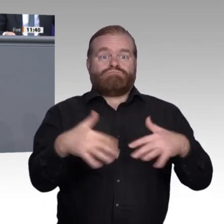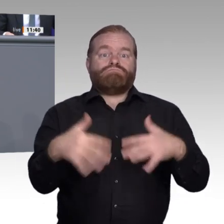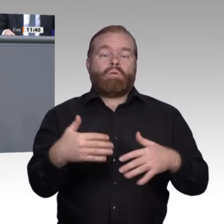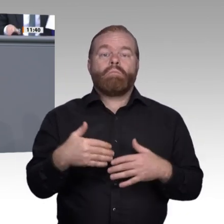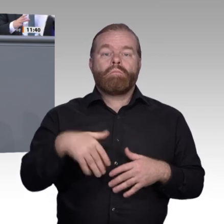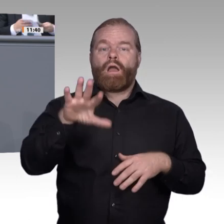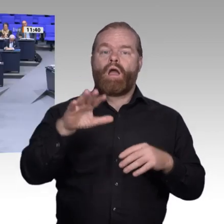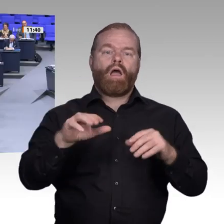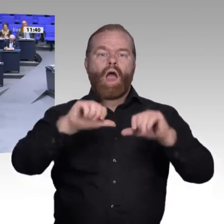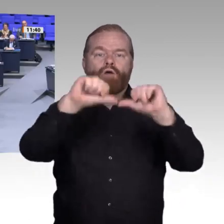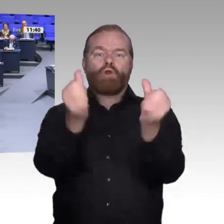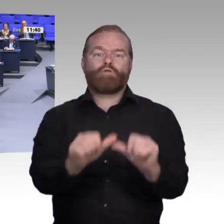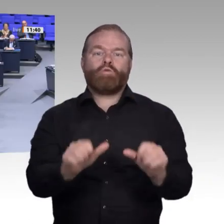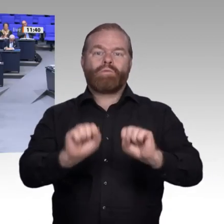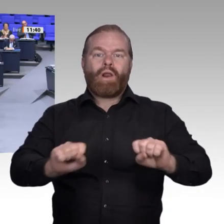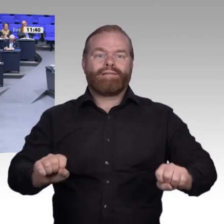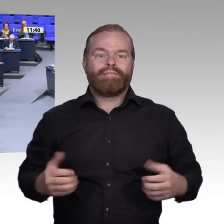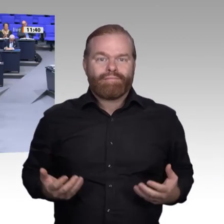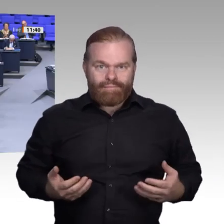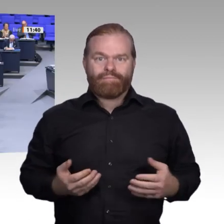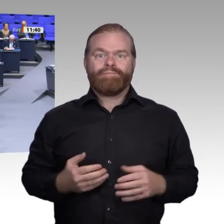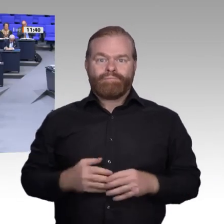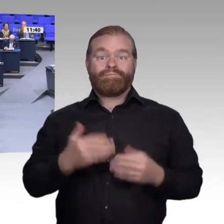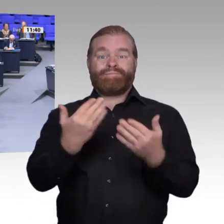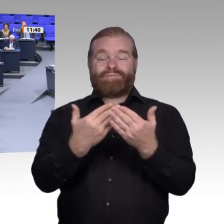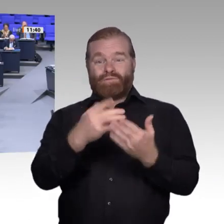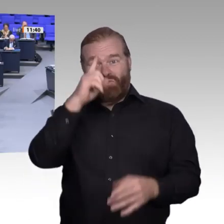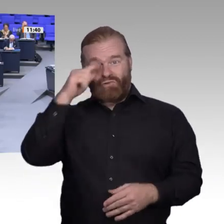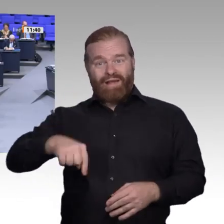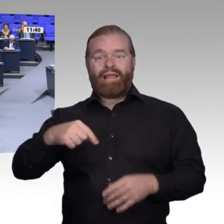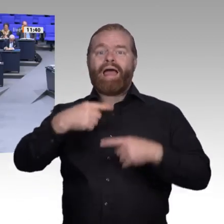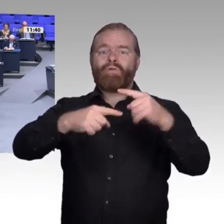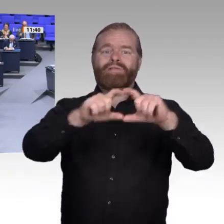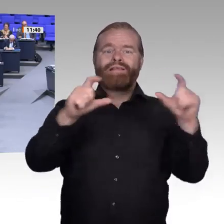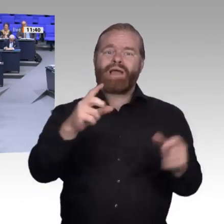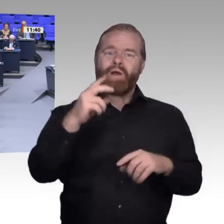im Mittelpunkt der Wertschöpfung der digitalen Zukunft. Der Zugriff auf Datenräume und